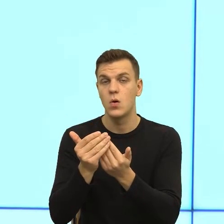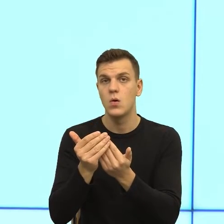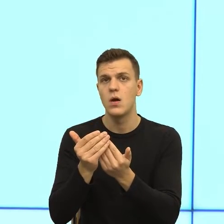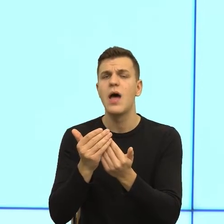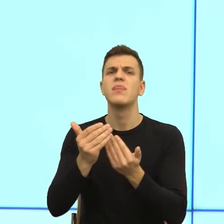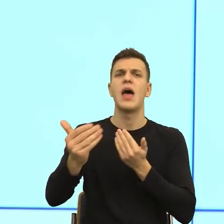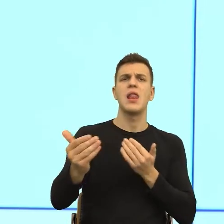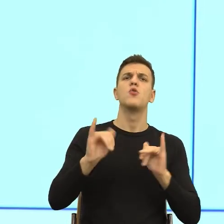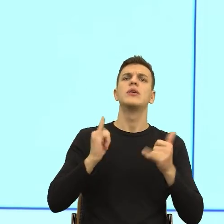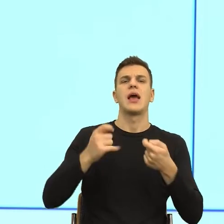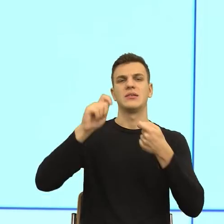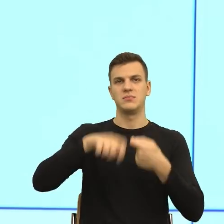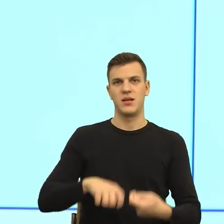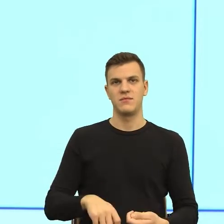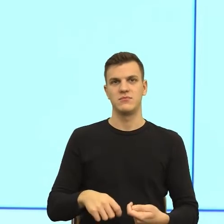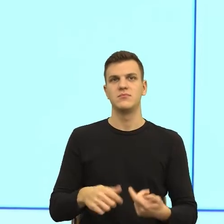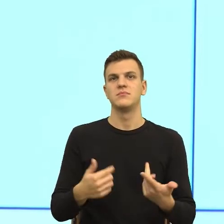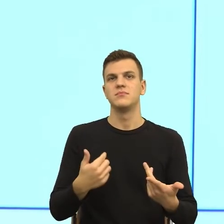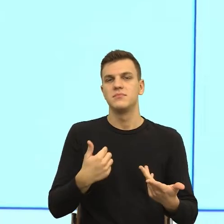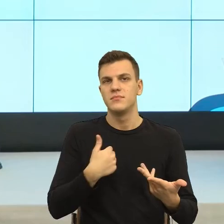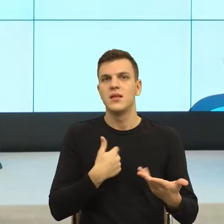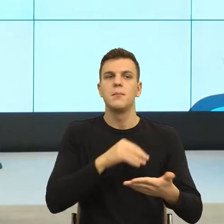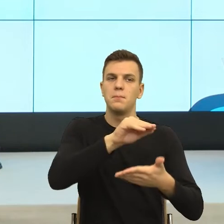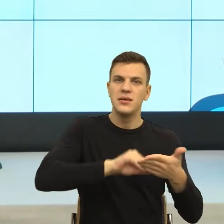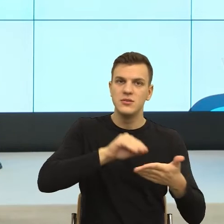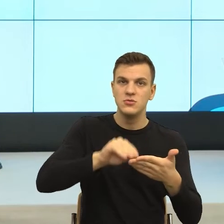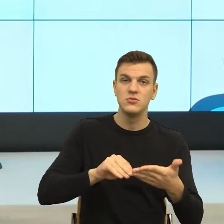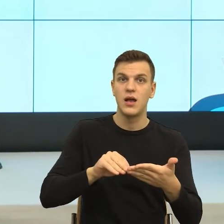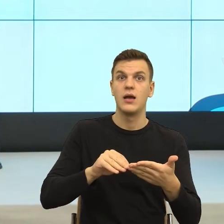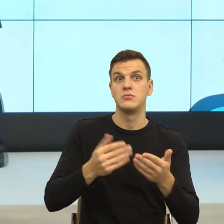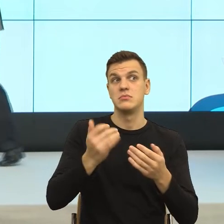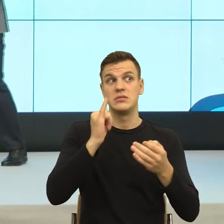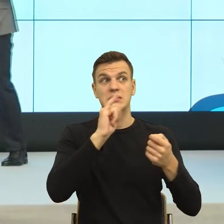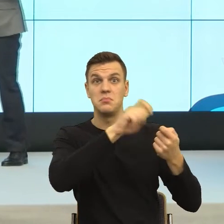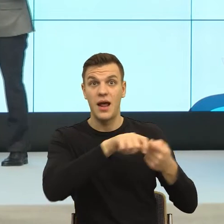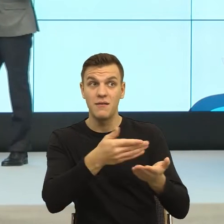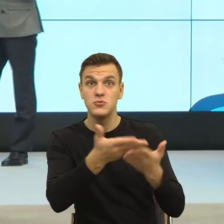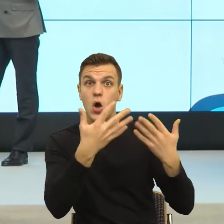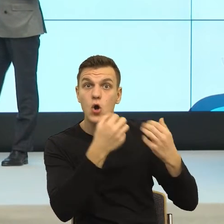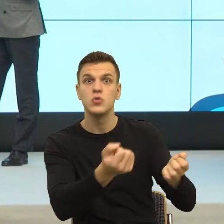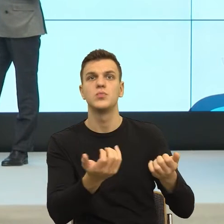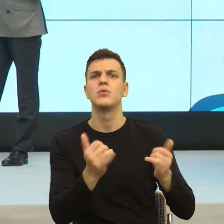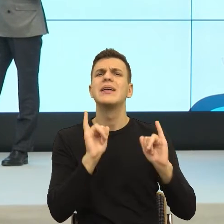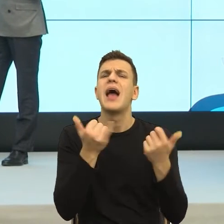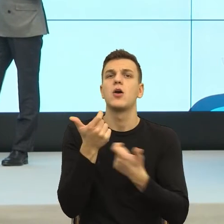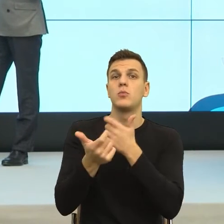pisze pismo i obserwuje reakcje, czy jest jakiś złoty środek, jakaś rada na to, jak ten środek właśnie uchwycić?